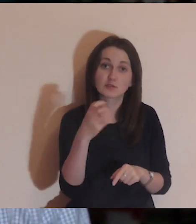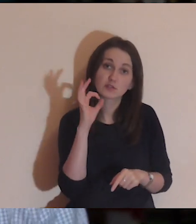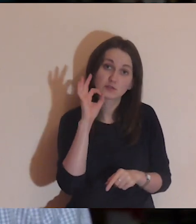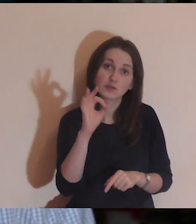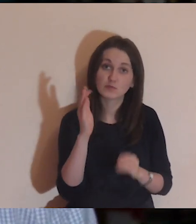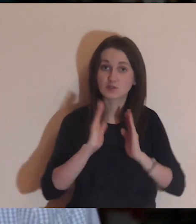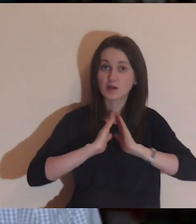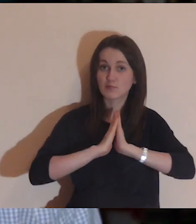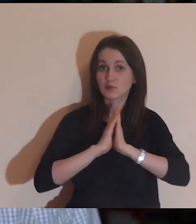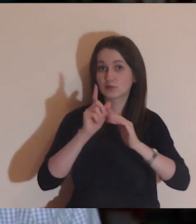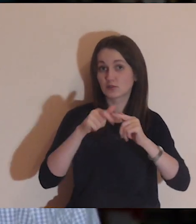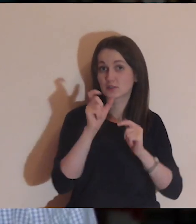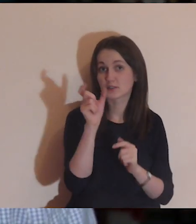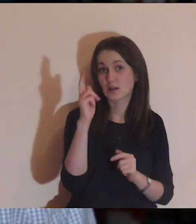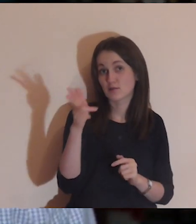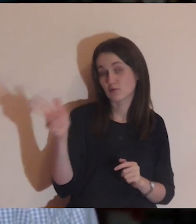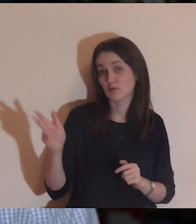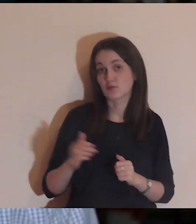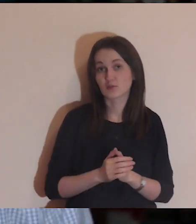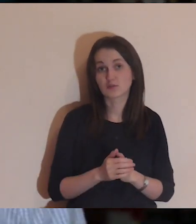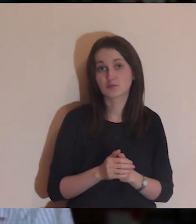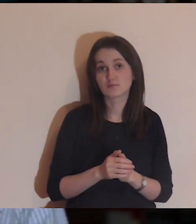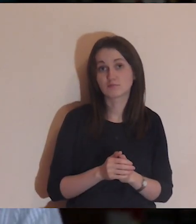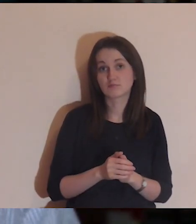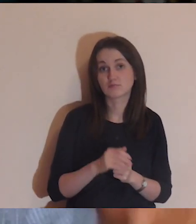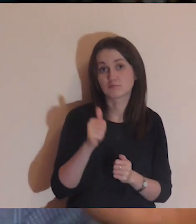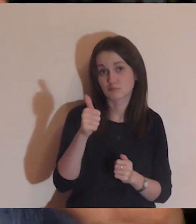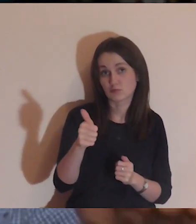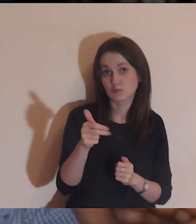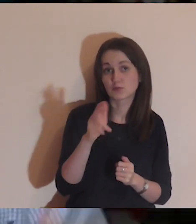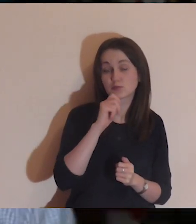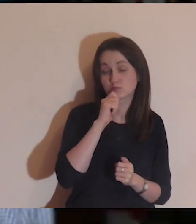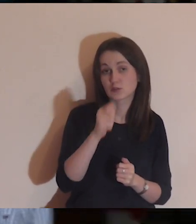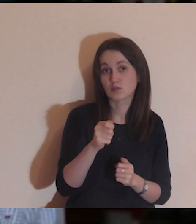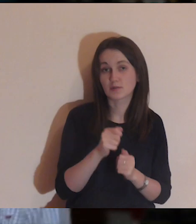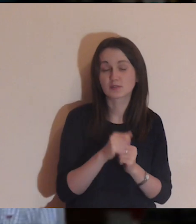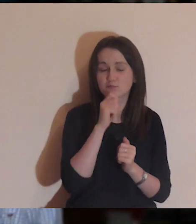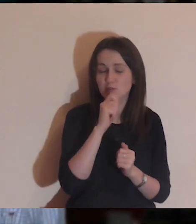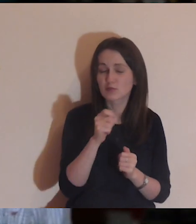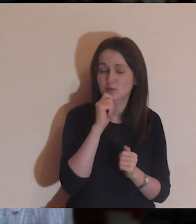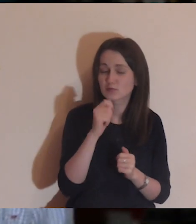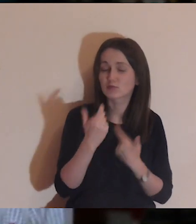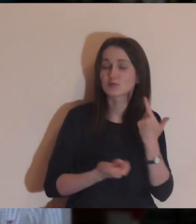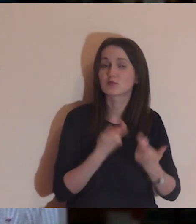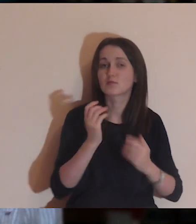Dobrze, abyś również polajkował czyjś komentarz. Oznacza to, że będziesz się za niego modlił.